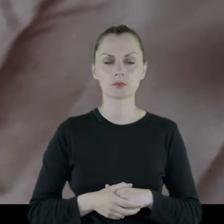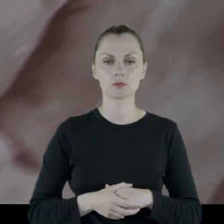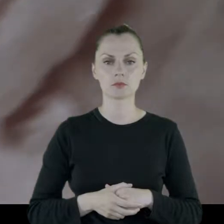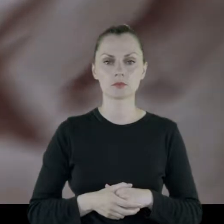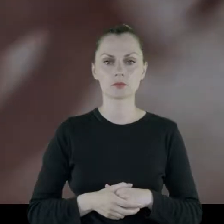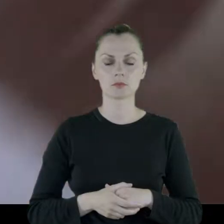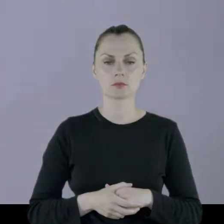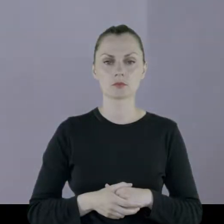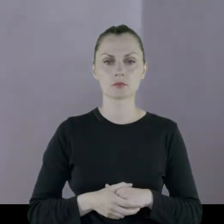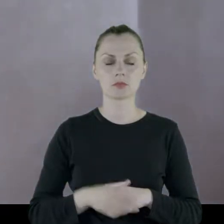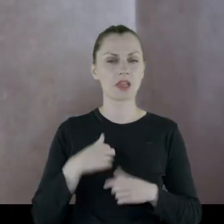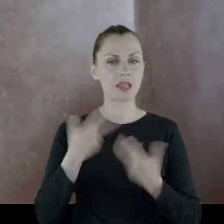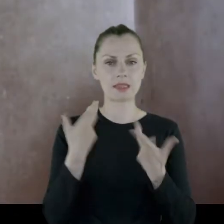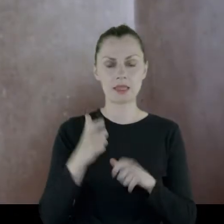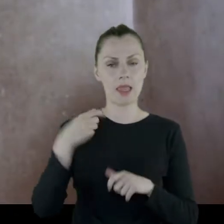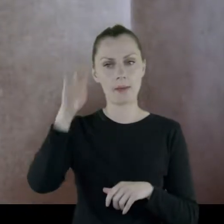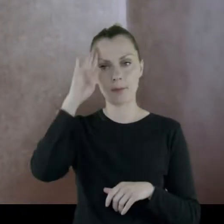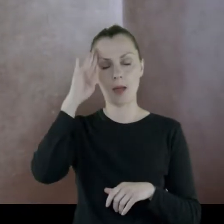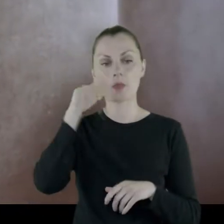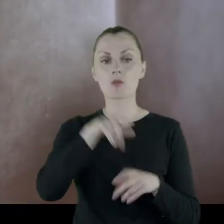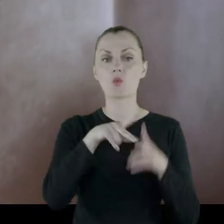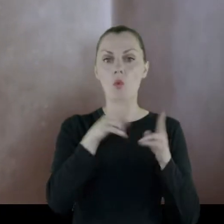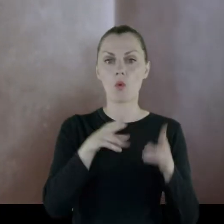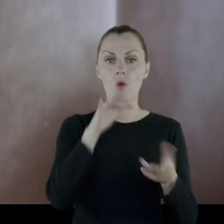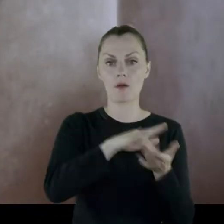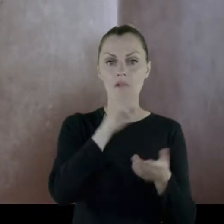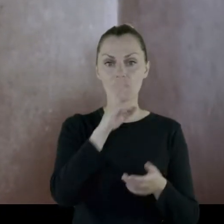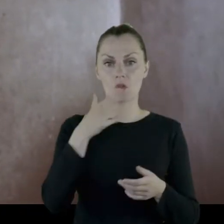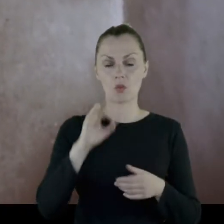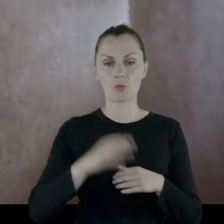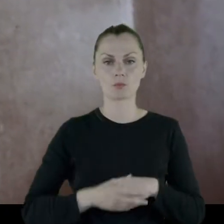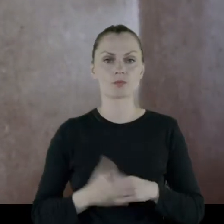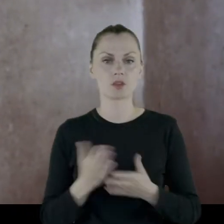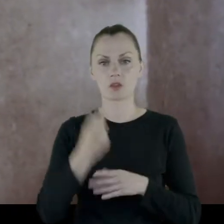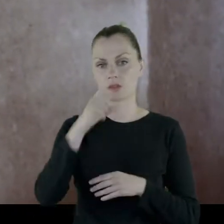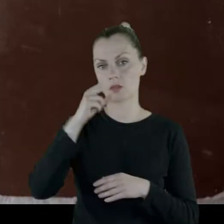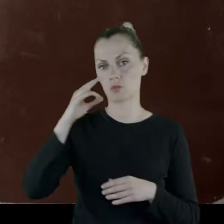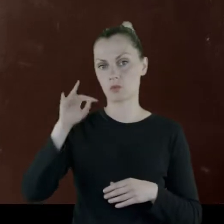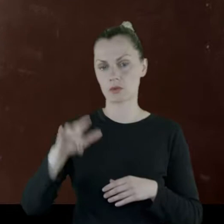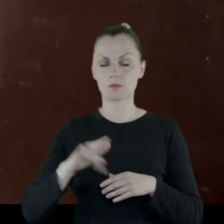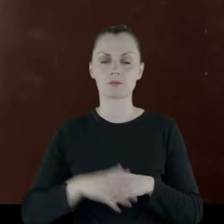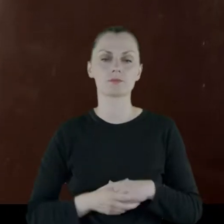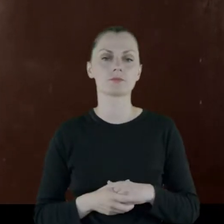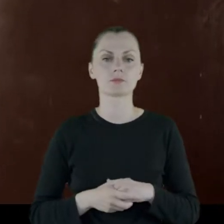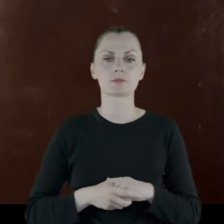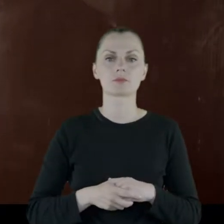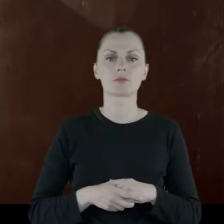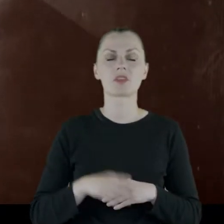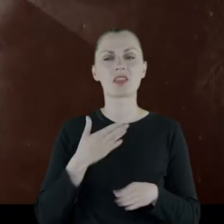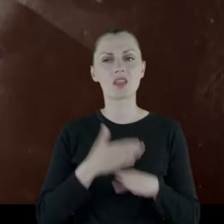i ja nic nie pamiętam z Wilna, poza nalotami. Do dzisiaj bardzo nie lubię huku samolotów.